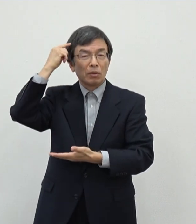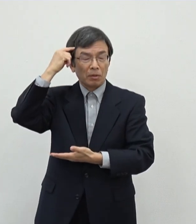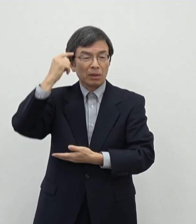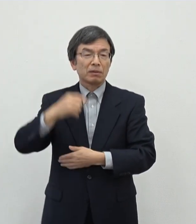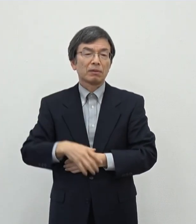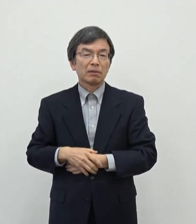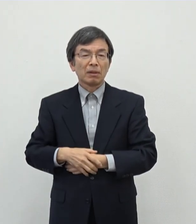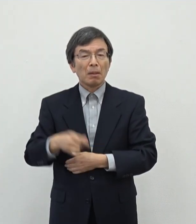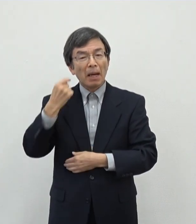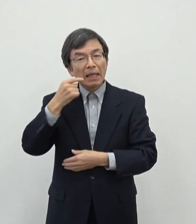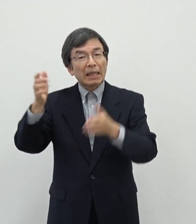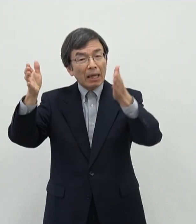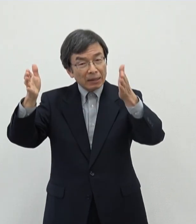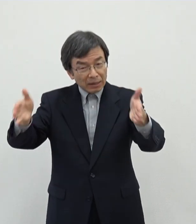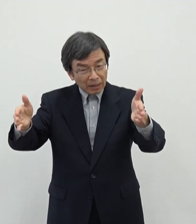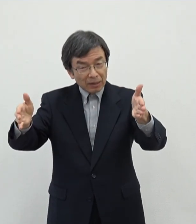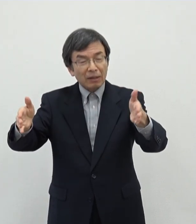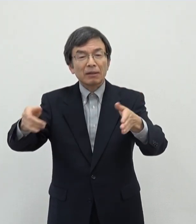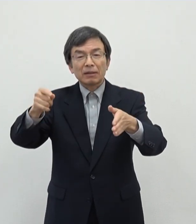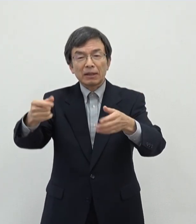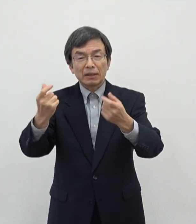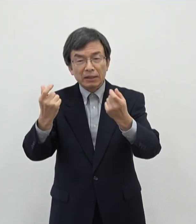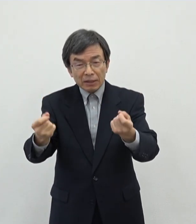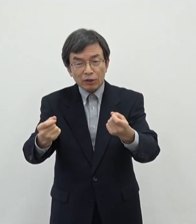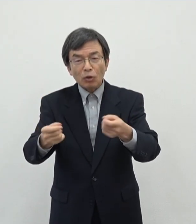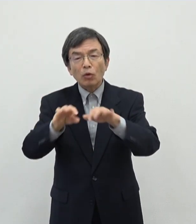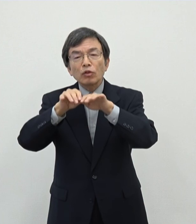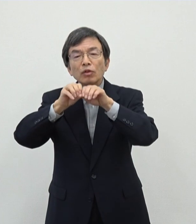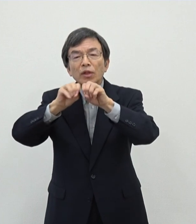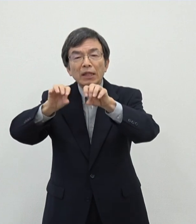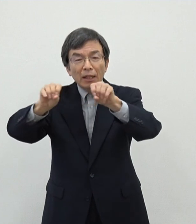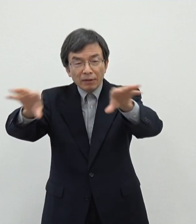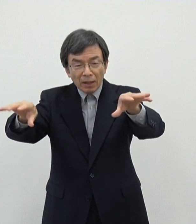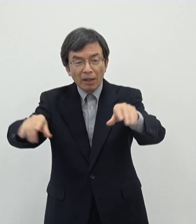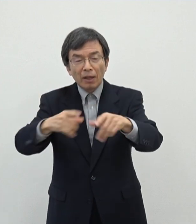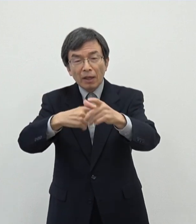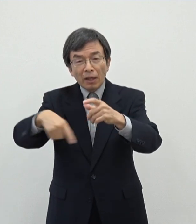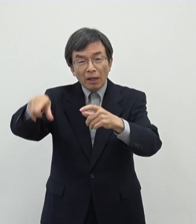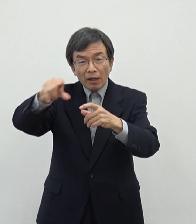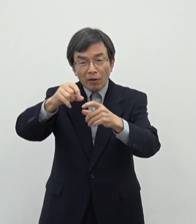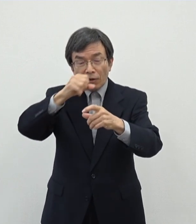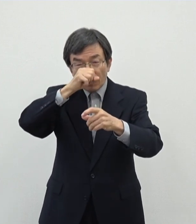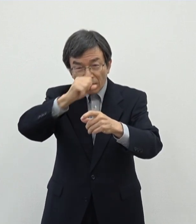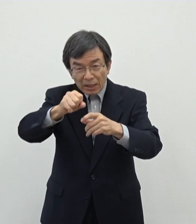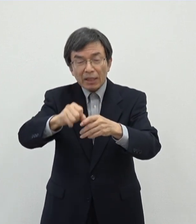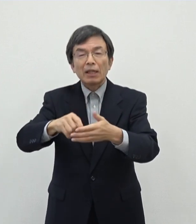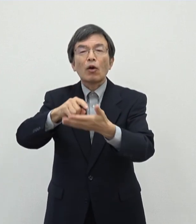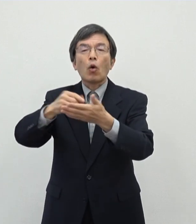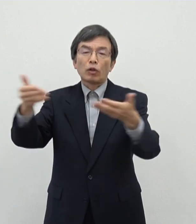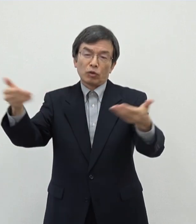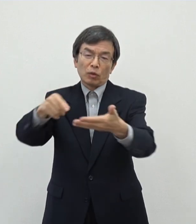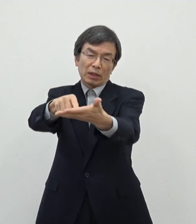一ヶ月の間でございますけれどもしっかりと周知をしてよりよい あの授業提案お前いただければなというふうに思っております